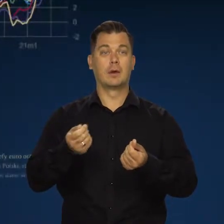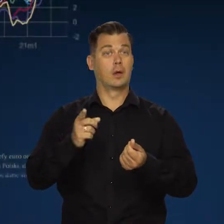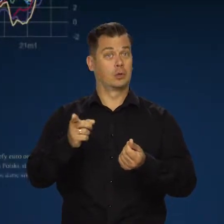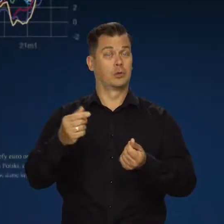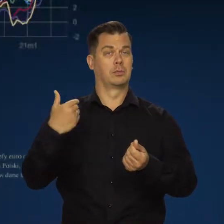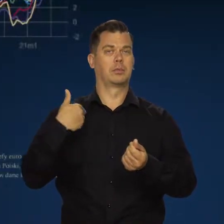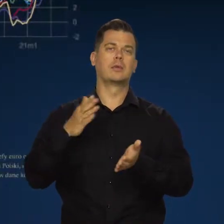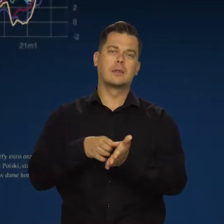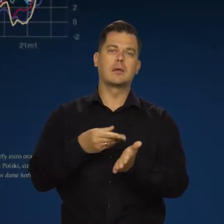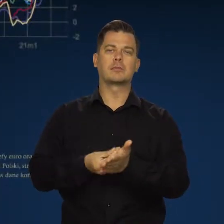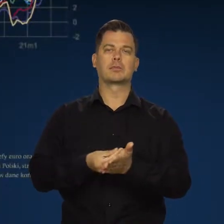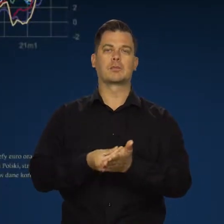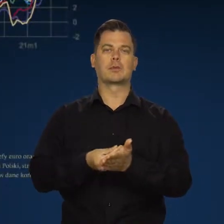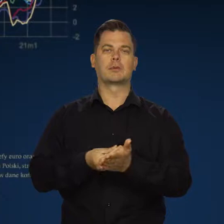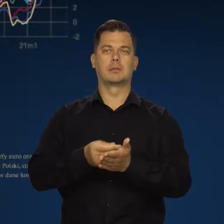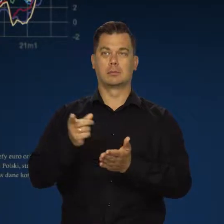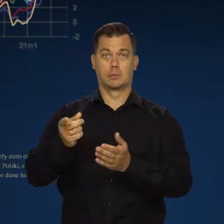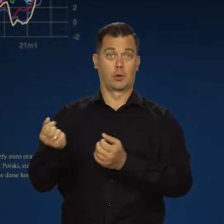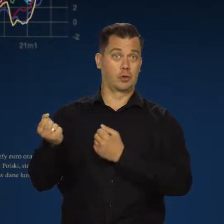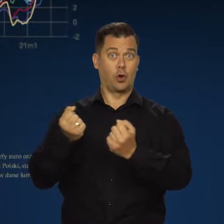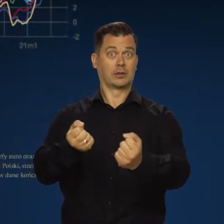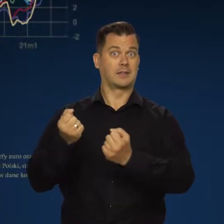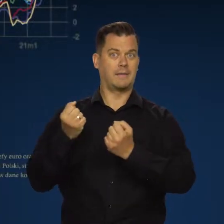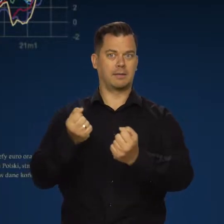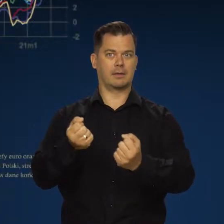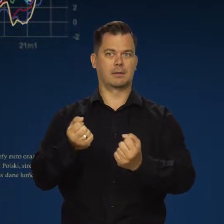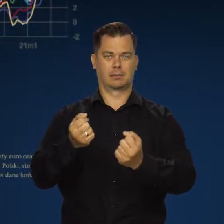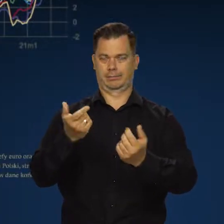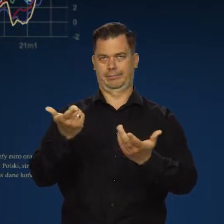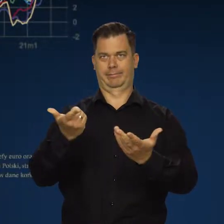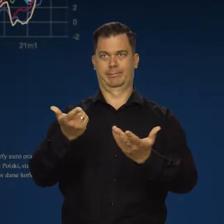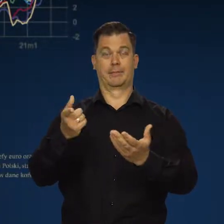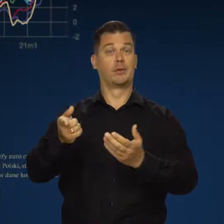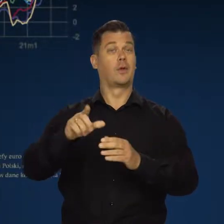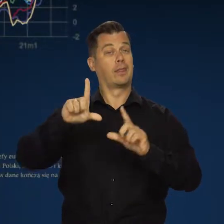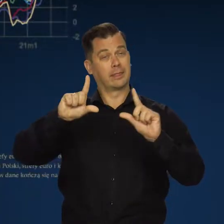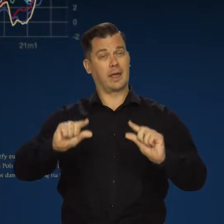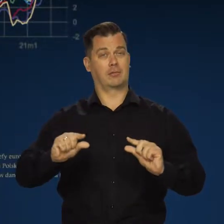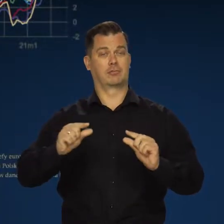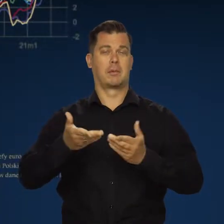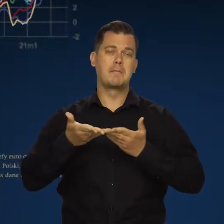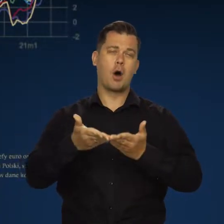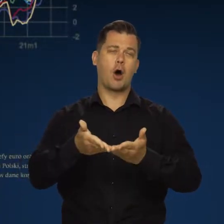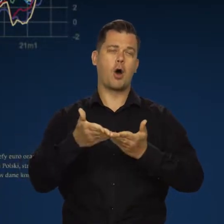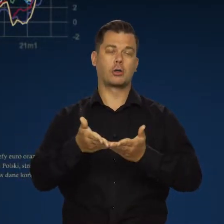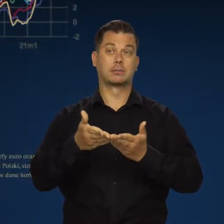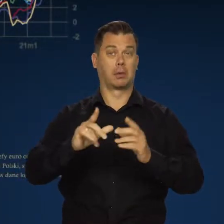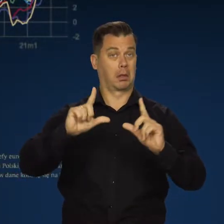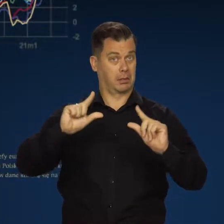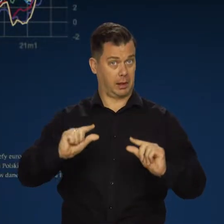wynikającym z zaburzeń w globalnych sieciach dostaw. Tanieją trochę frachty. Morskie dostawy.